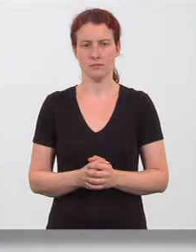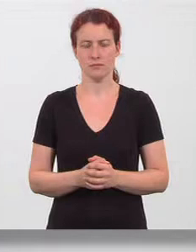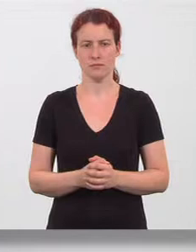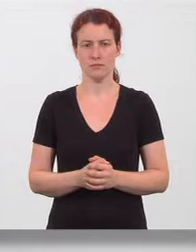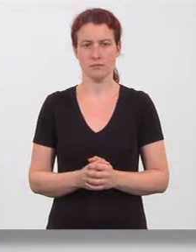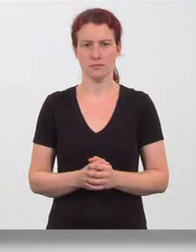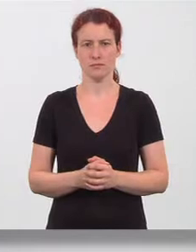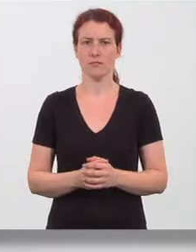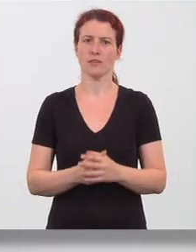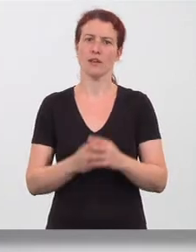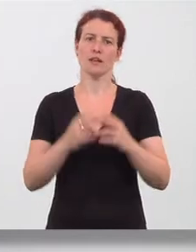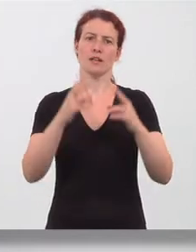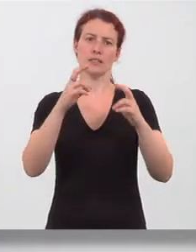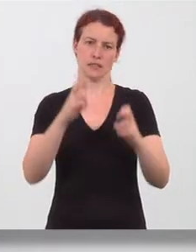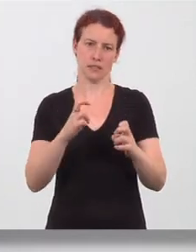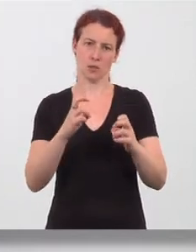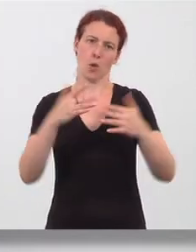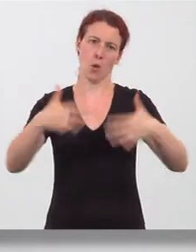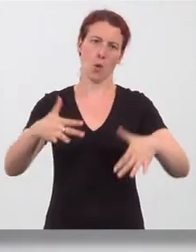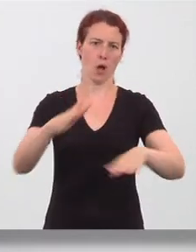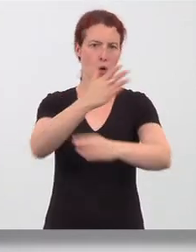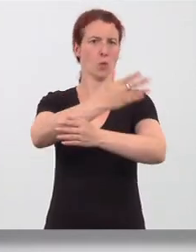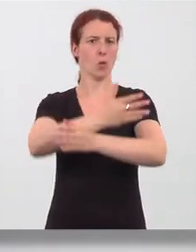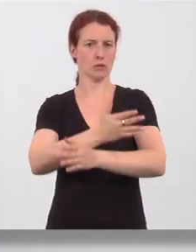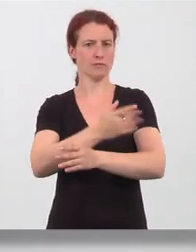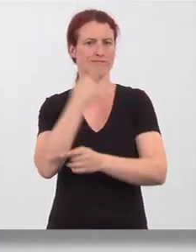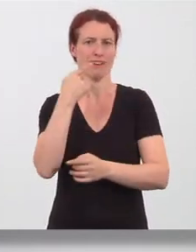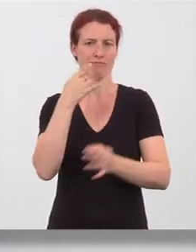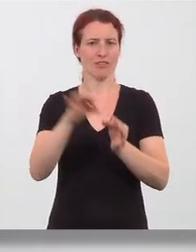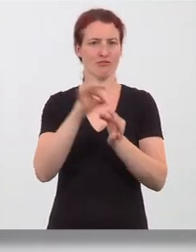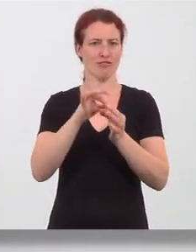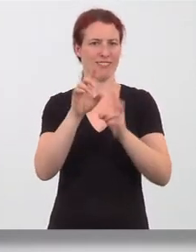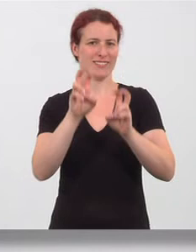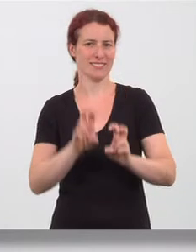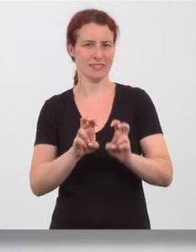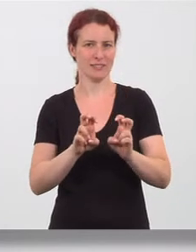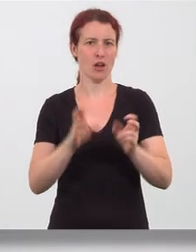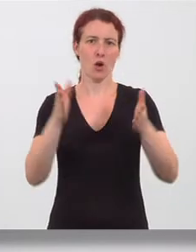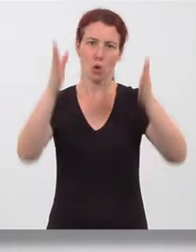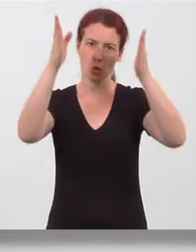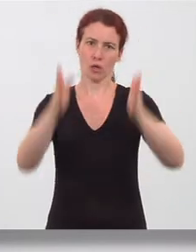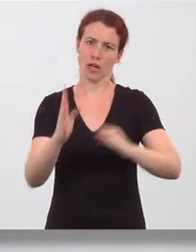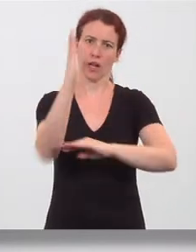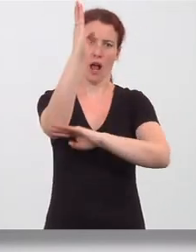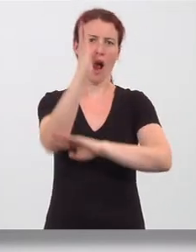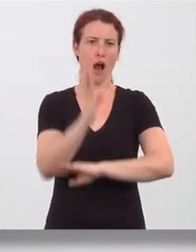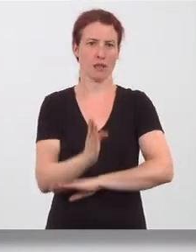Beine im Schneidersitz locker kreuzen oder Langstrecksitz mit aufgestellten Beinen, Rücken gerade, auf Schulterhöhe wird der Ellbogen eines